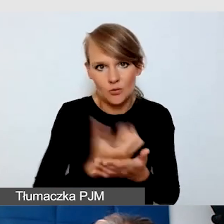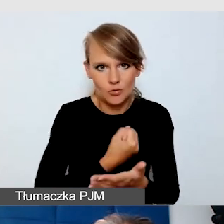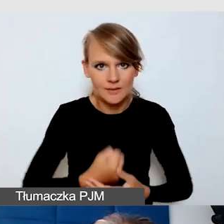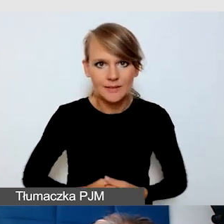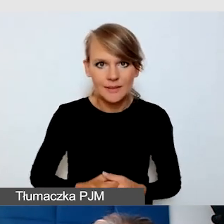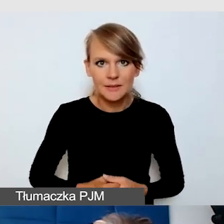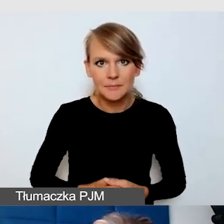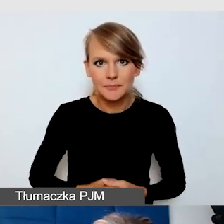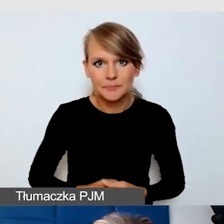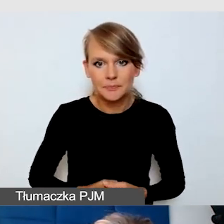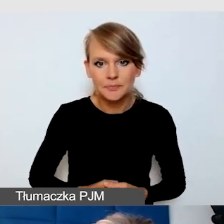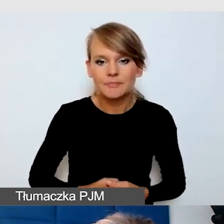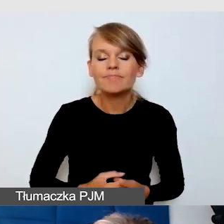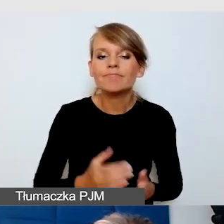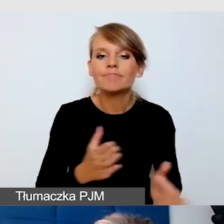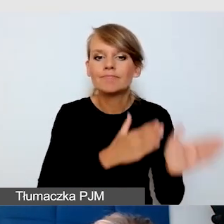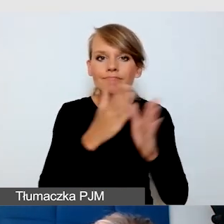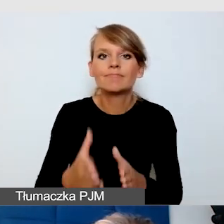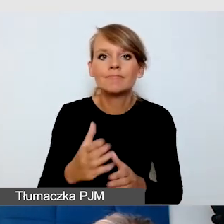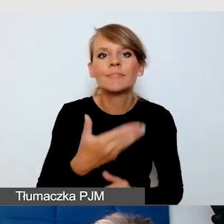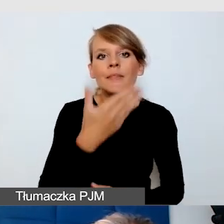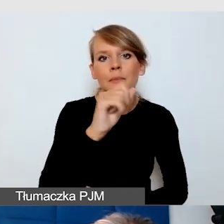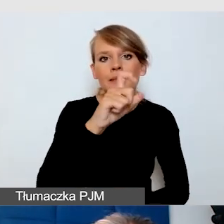Teams, Microsoft Teams, to jest pierwsza znana mi platforma,